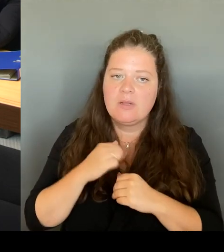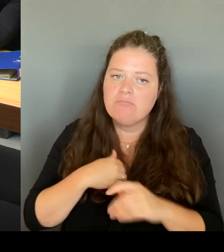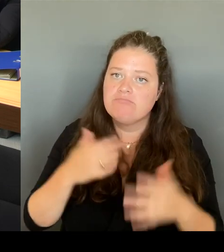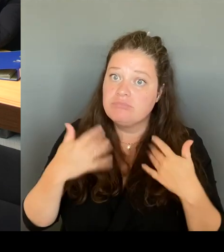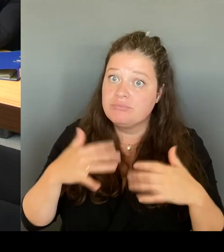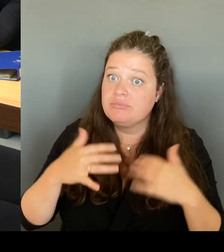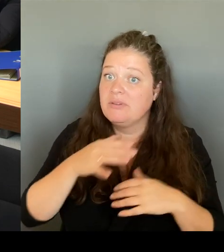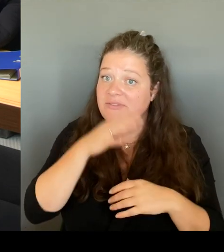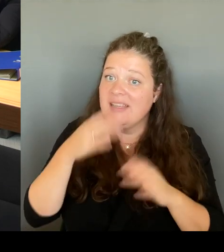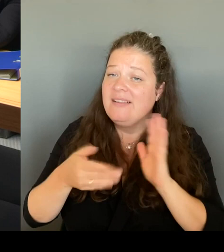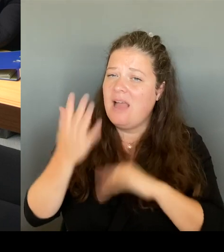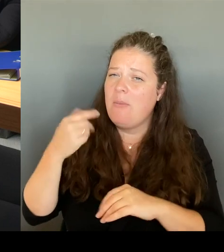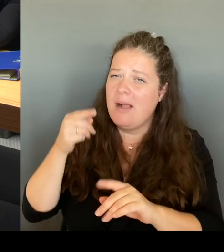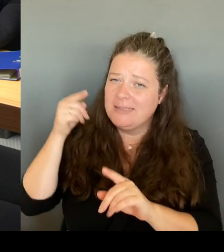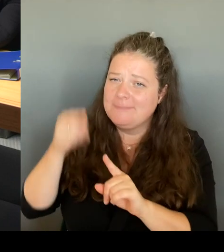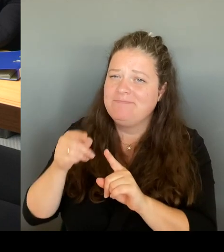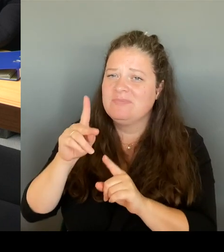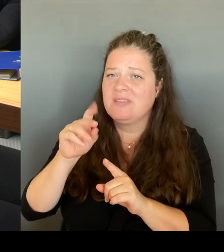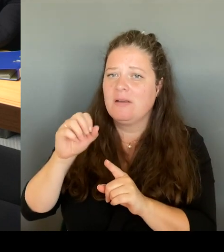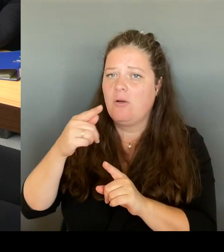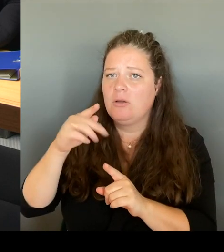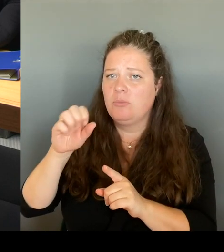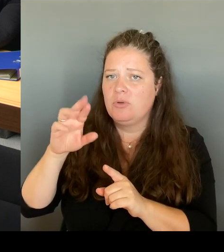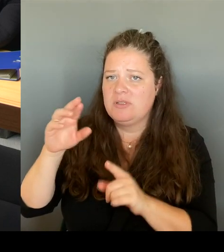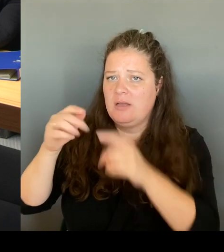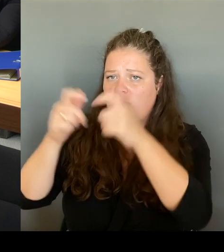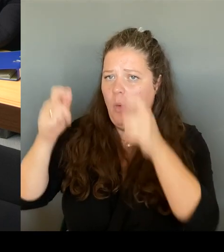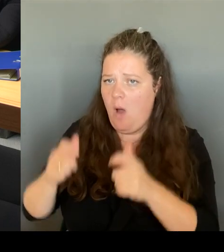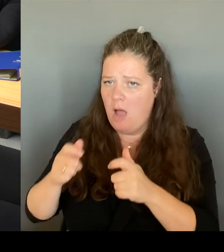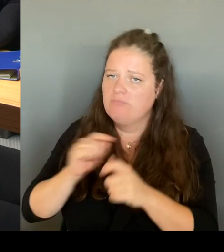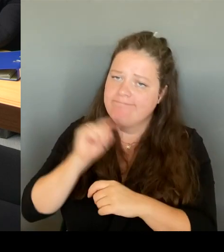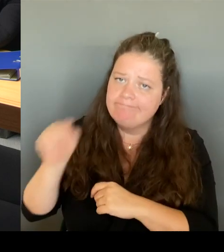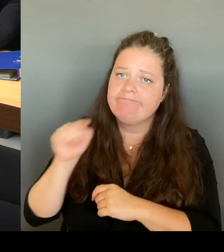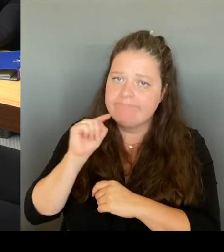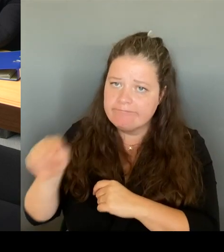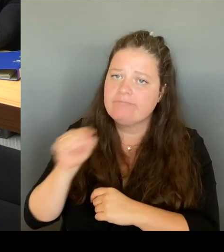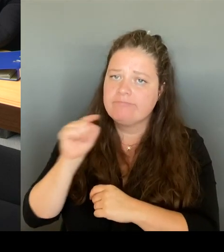mir die Situation angeguckt, habe mir angeguckt, wie leben dort